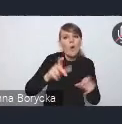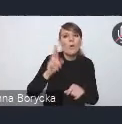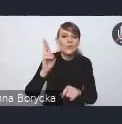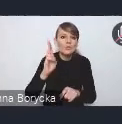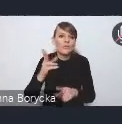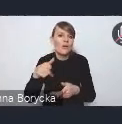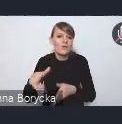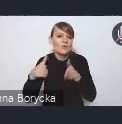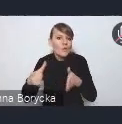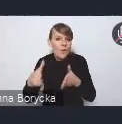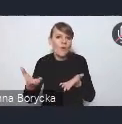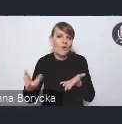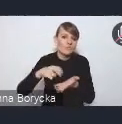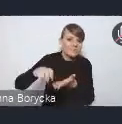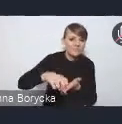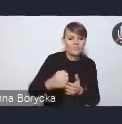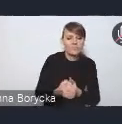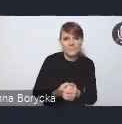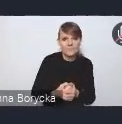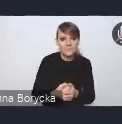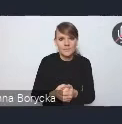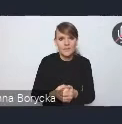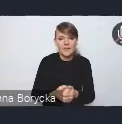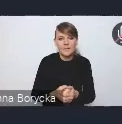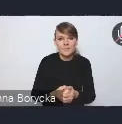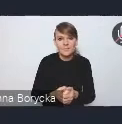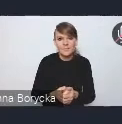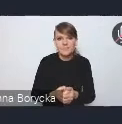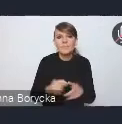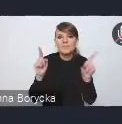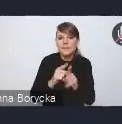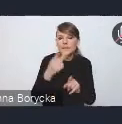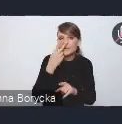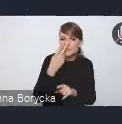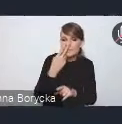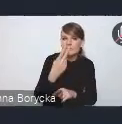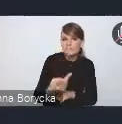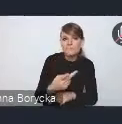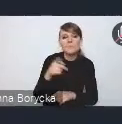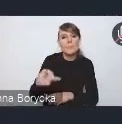Wyjściem naprzeciw zidentyfikowanym problemom w Krajowej Polityce Miejskiej